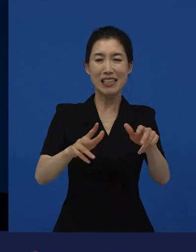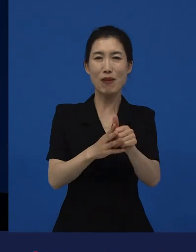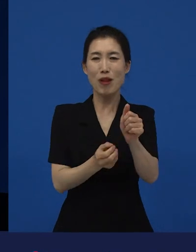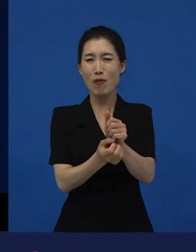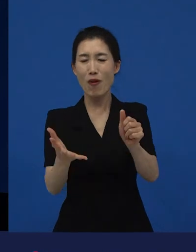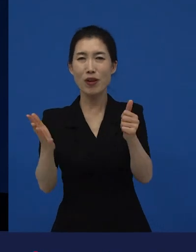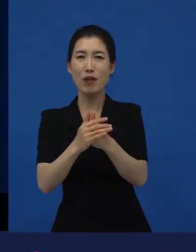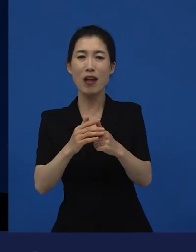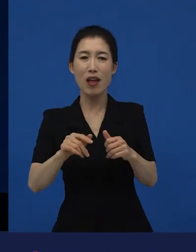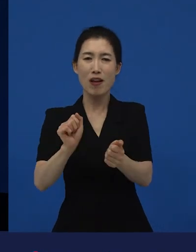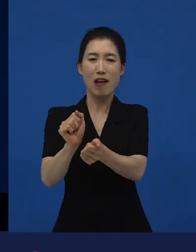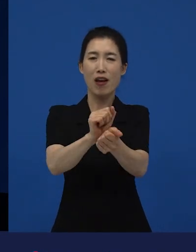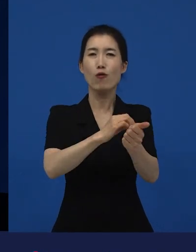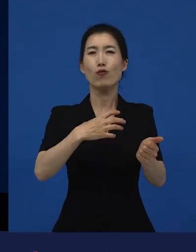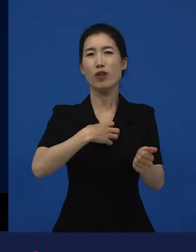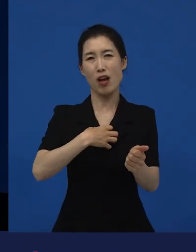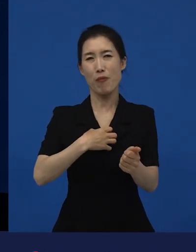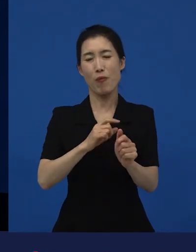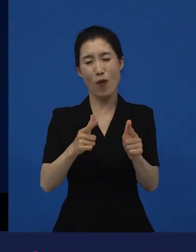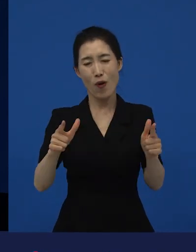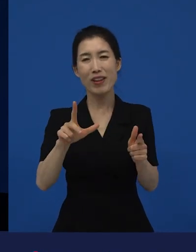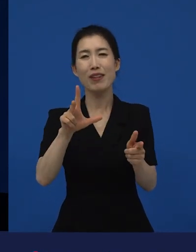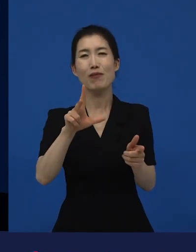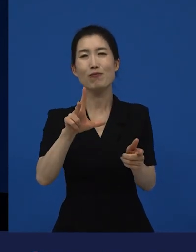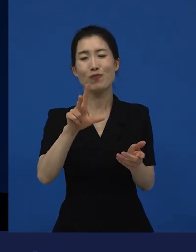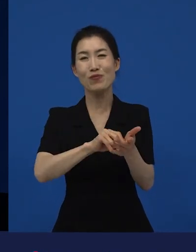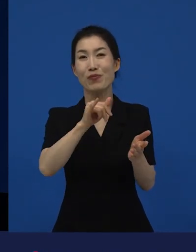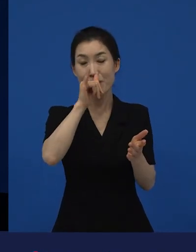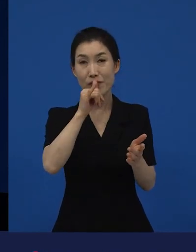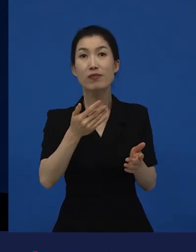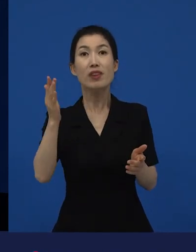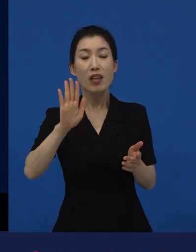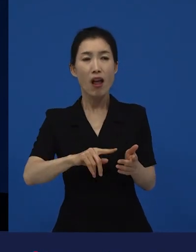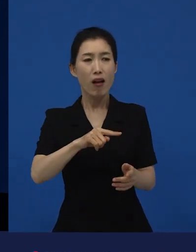그리고 저예산으로 그런 영화 왜 만들어?라고 하는 그 영화 그런데 만들어야 겠네요.